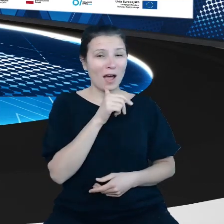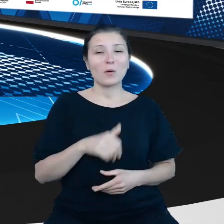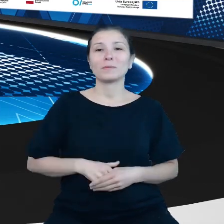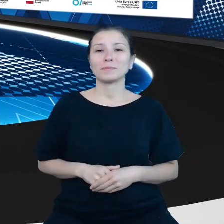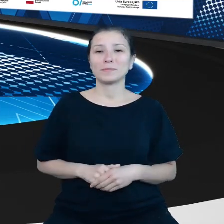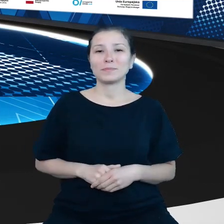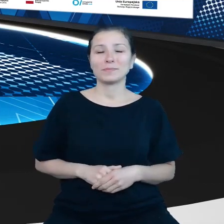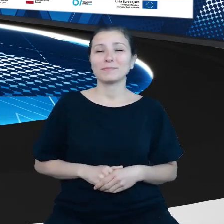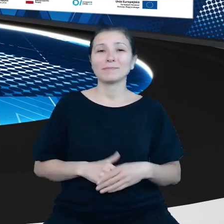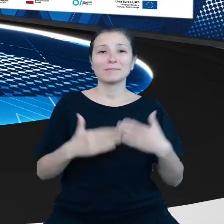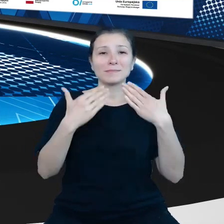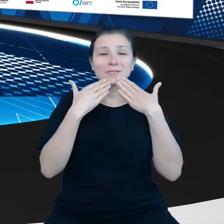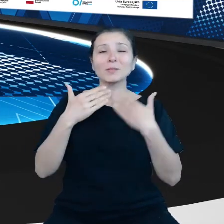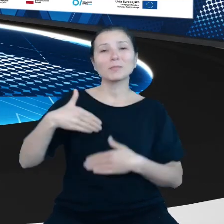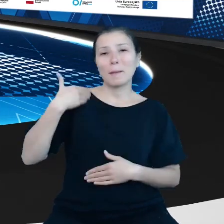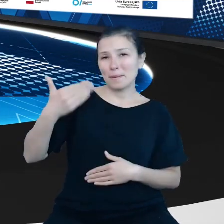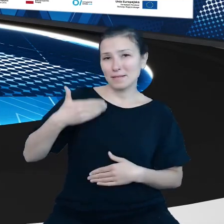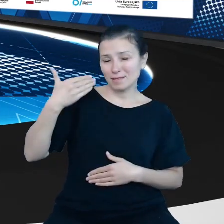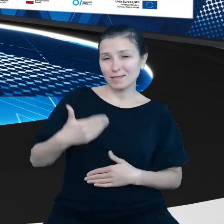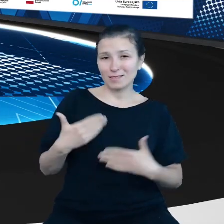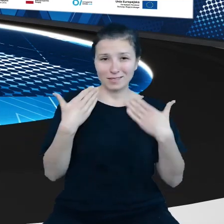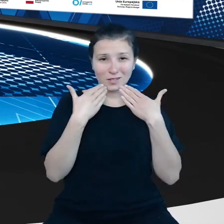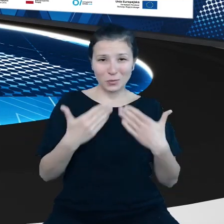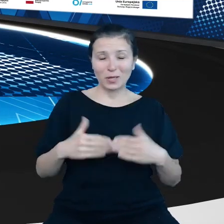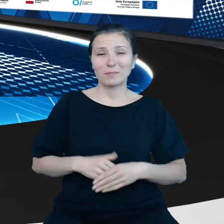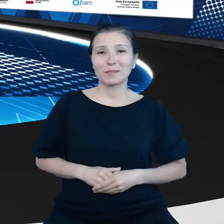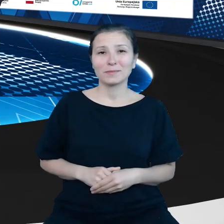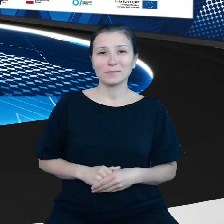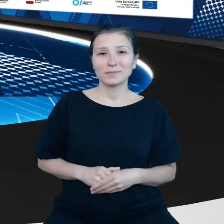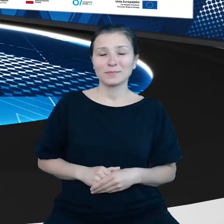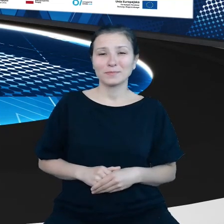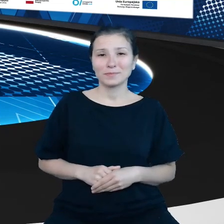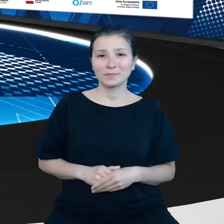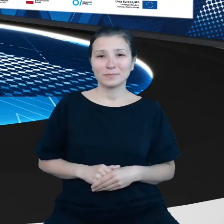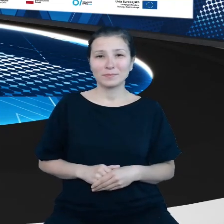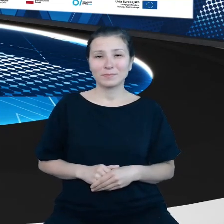Dziękujemy za tę prezentację. Dziękujemy za Pańską pracę.